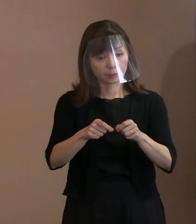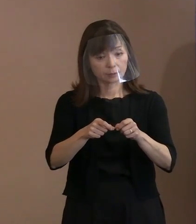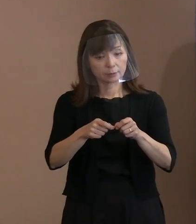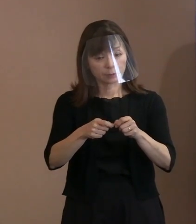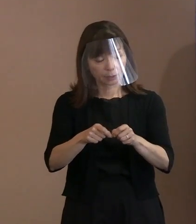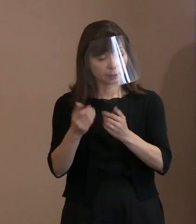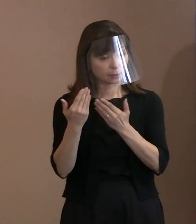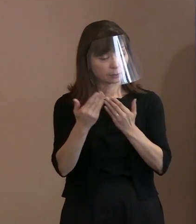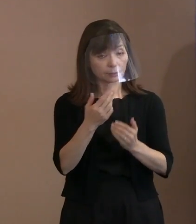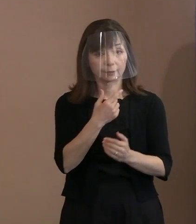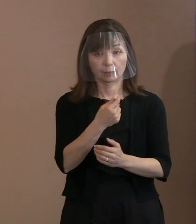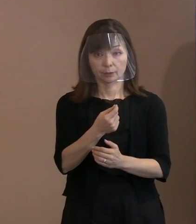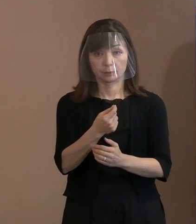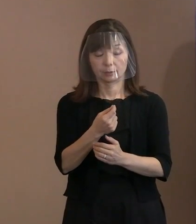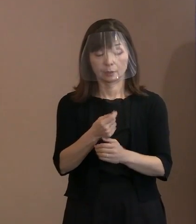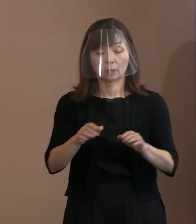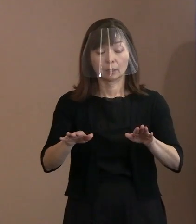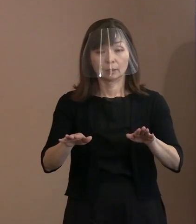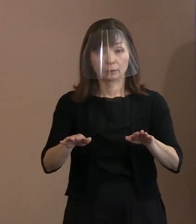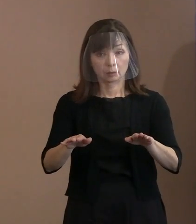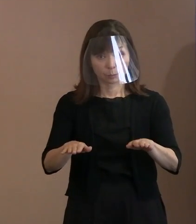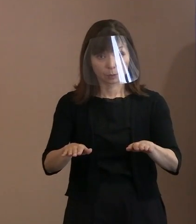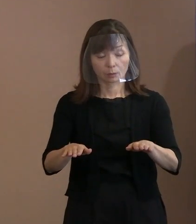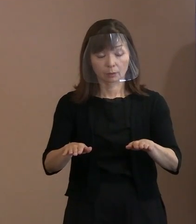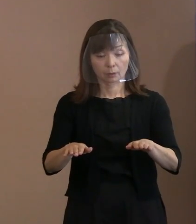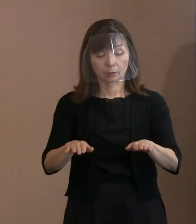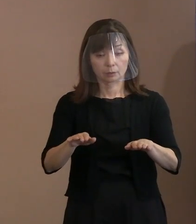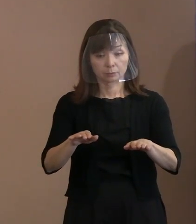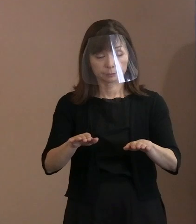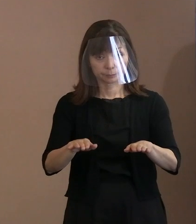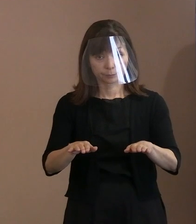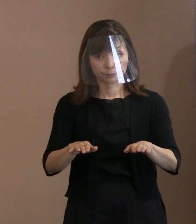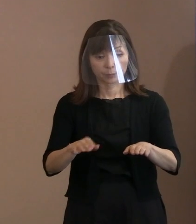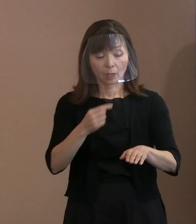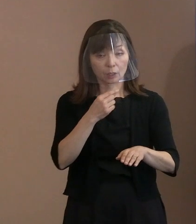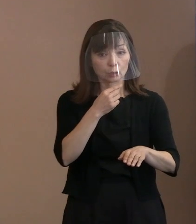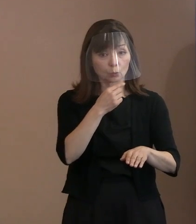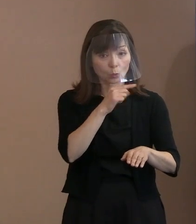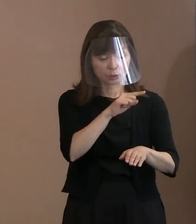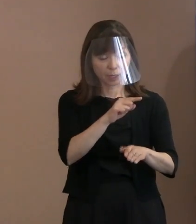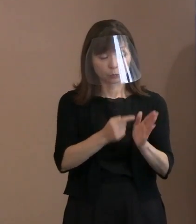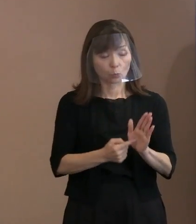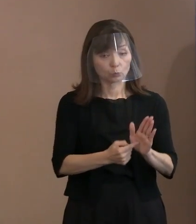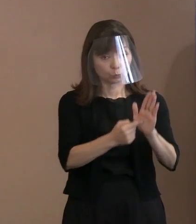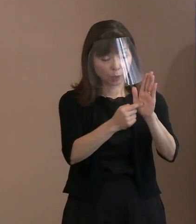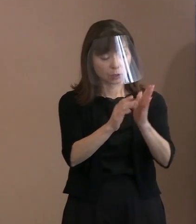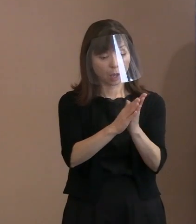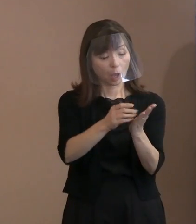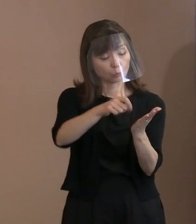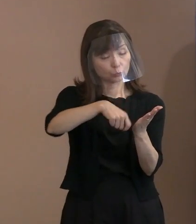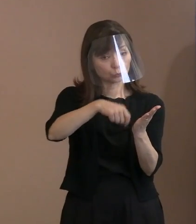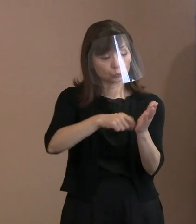この時期にこのタイミングで､ このロシアの文豪の言葉を引用することの